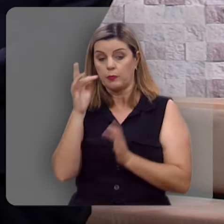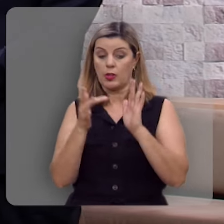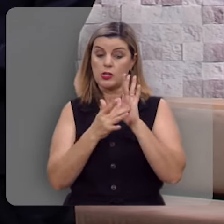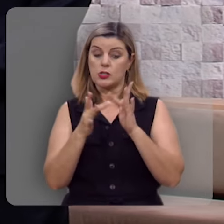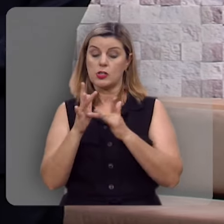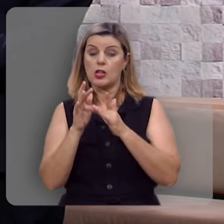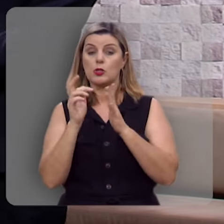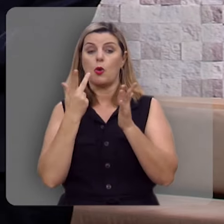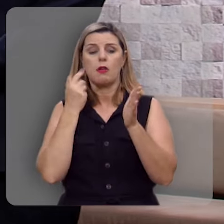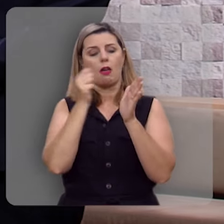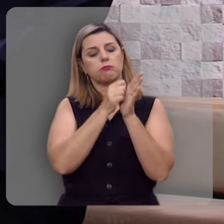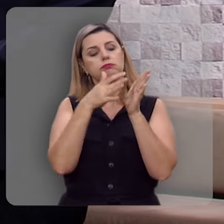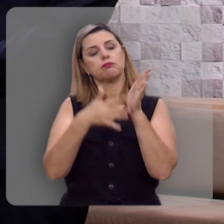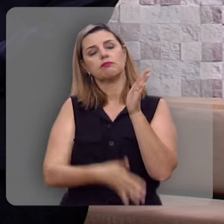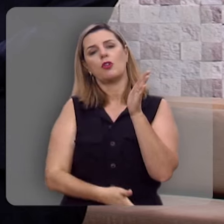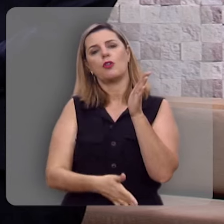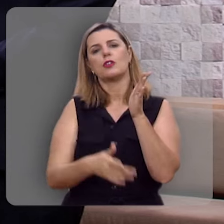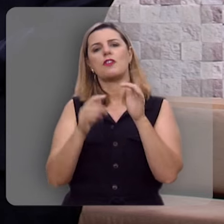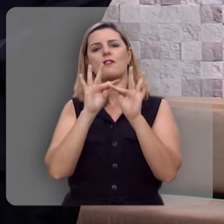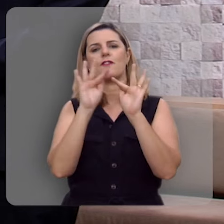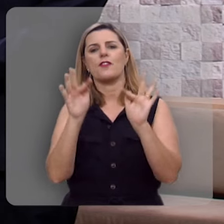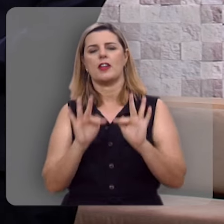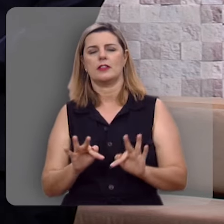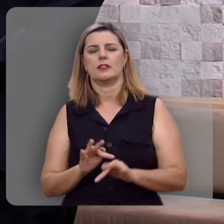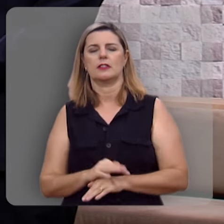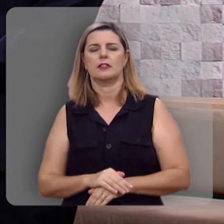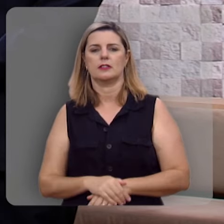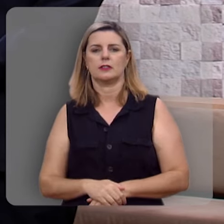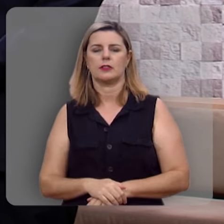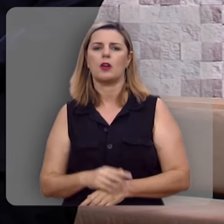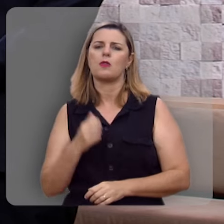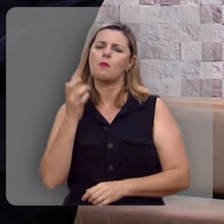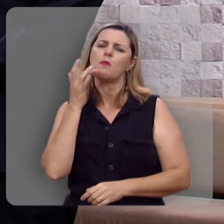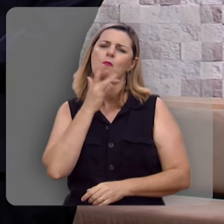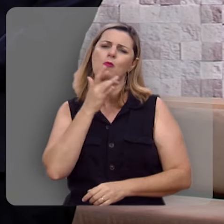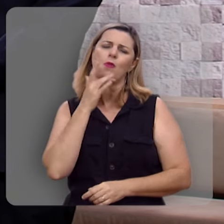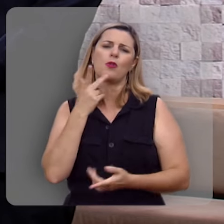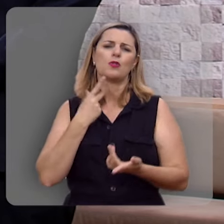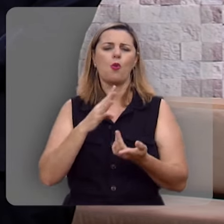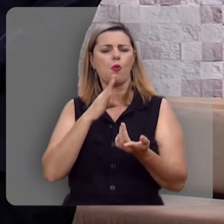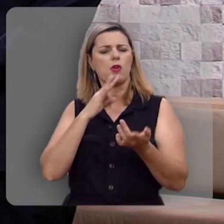Exatamente, Jesus é a fonte dessa verdadeira felicidade, que coisa boa né, é conhecer a Jesus É verdade